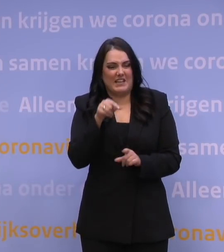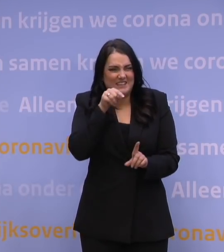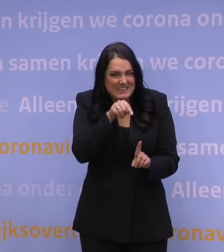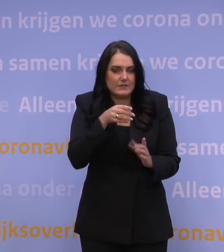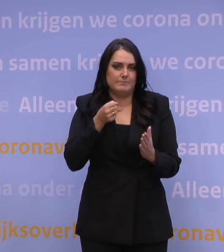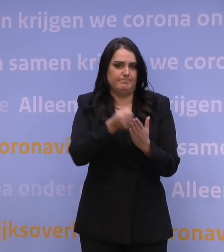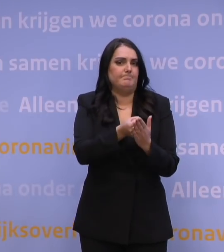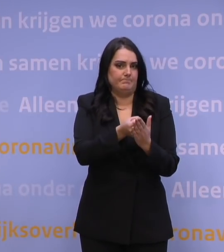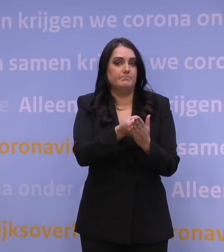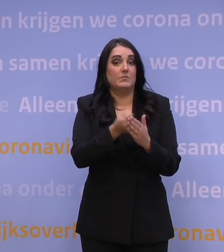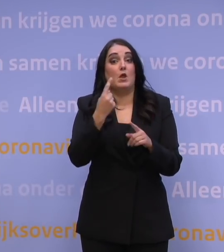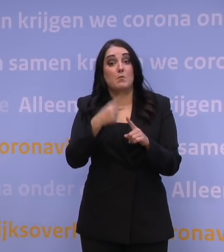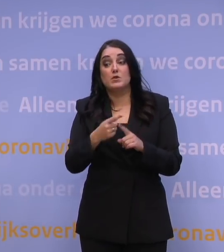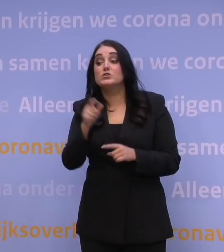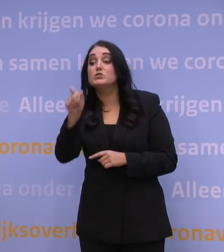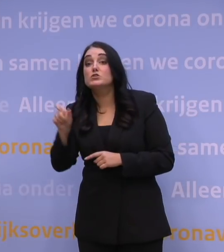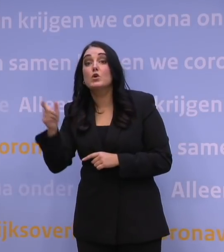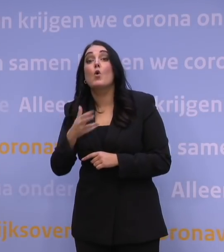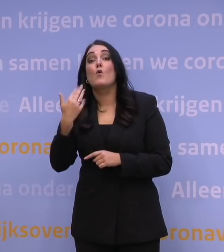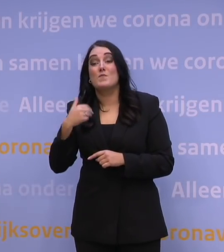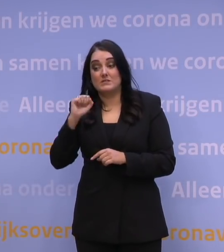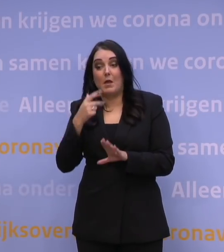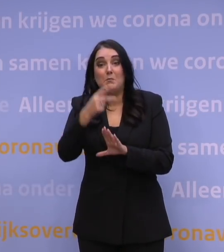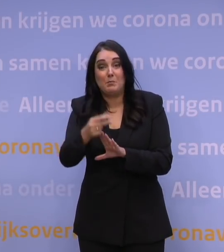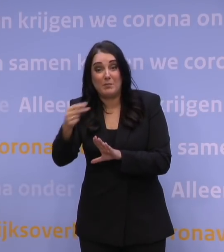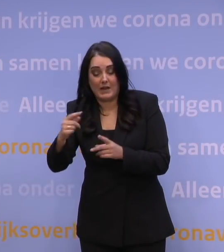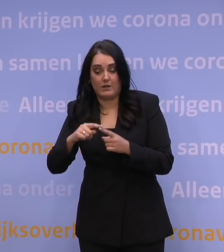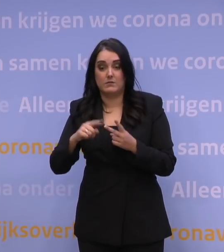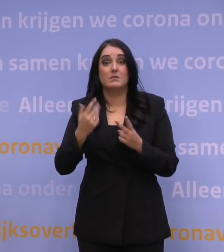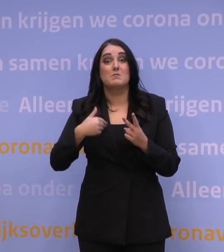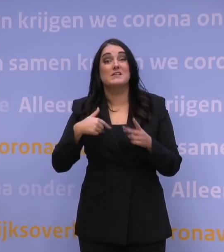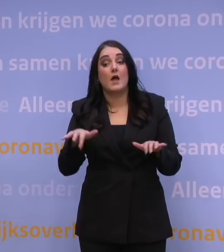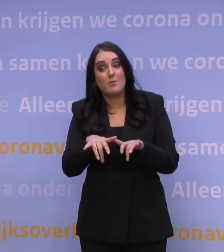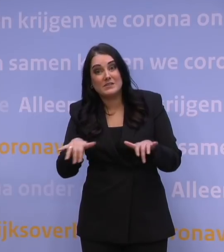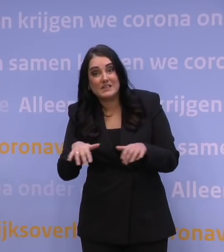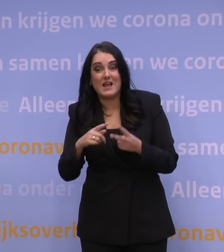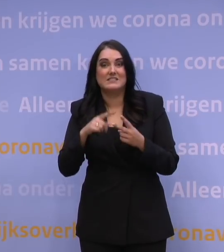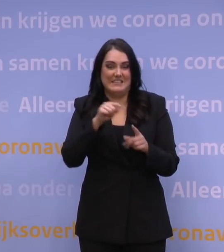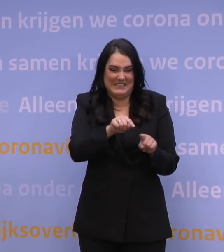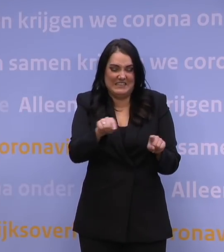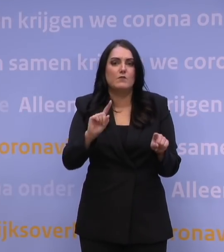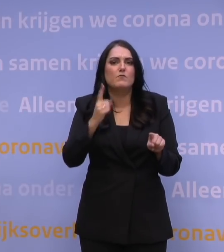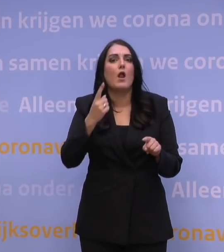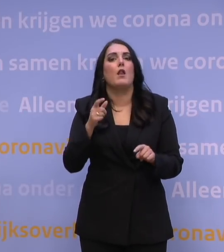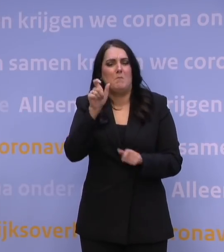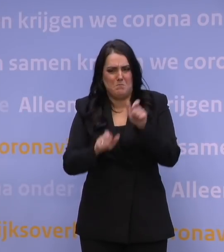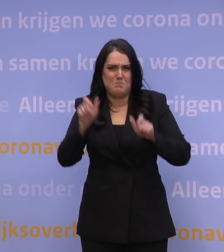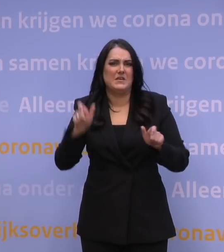Met name het aantal prikkers is een knelpunt. Het aantal mensen dat kan administreren op locatie is een knelpunt. Dus het is echt vooral bemanning, niet vaccins.